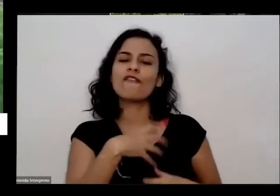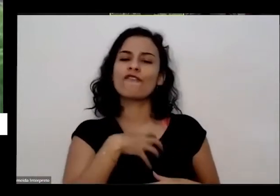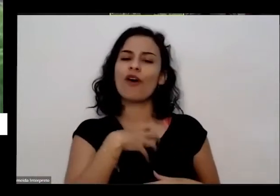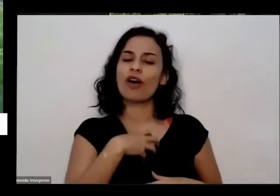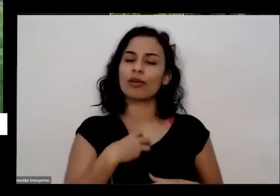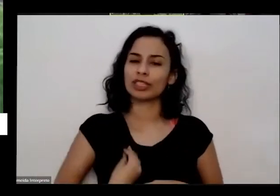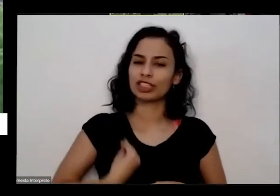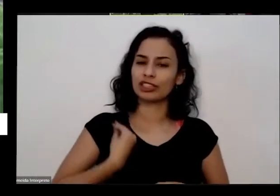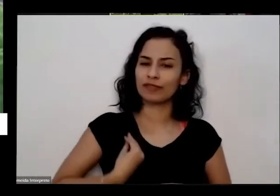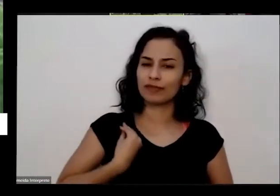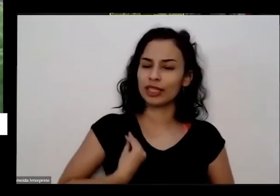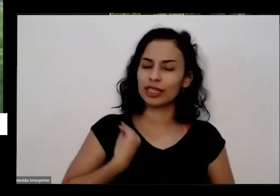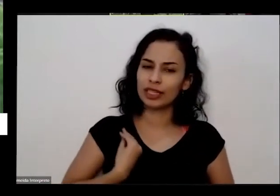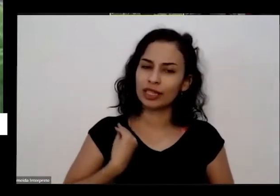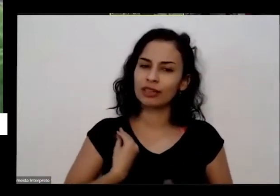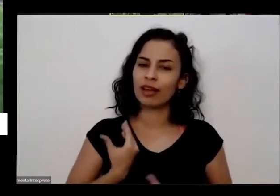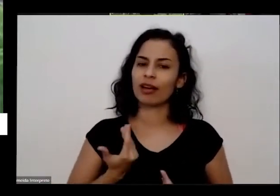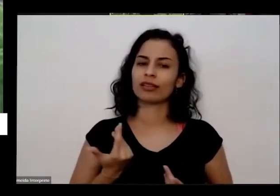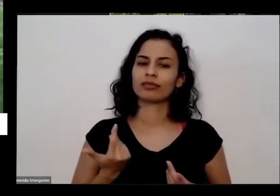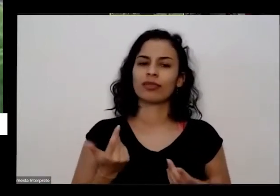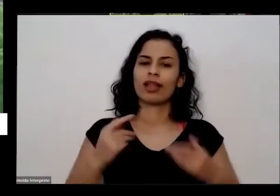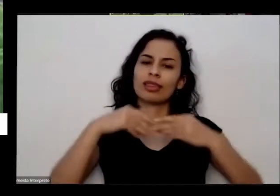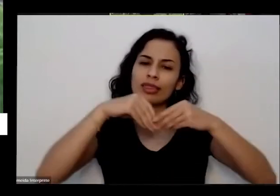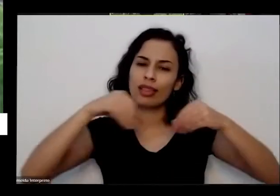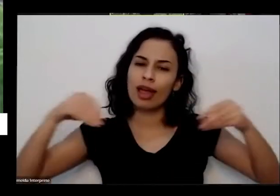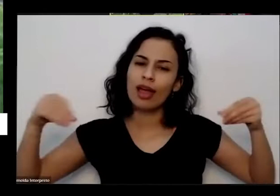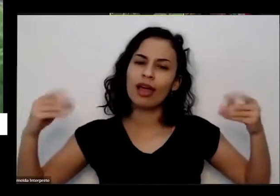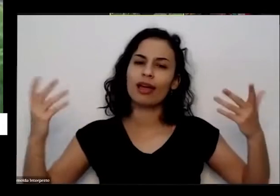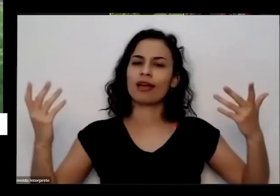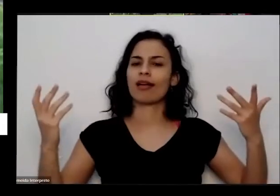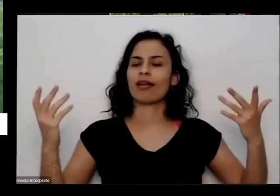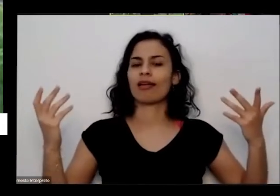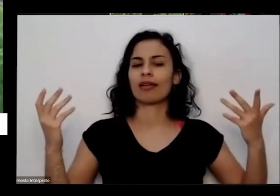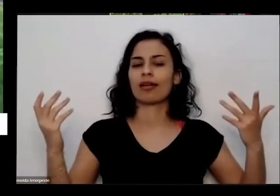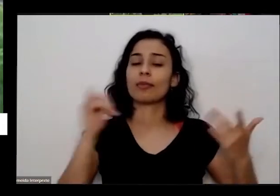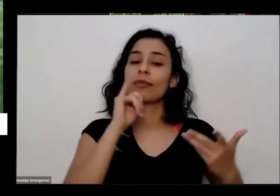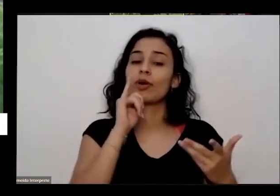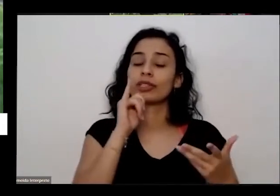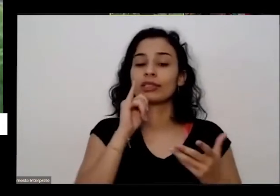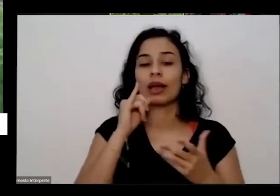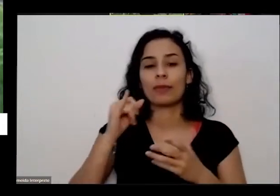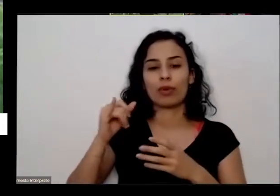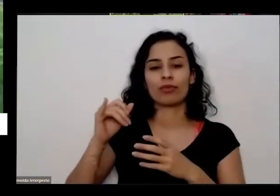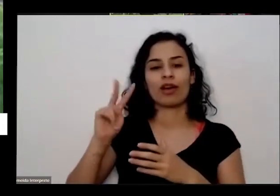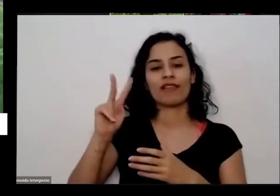né com todos os seres que estão aqui você pega um vasinho pequeno com dois cabe na palma da mão